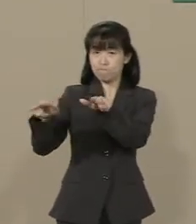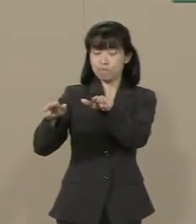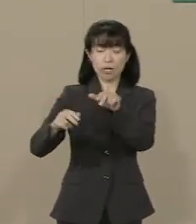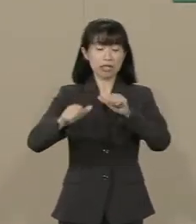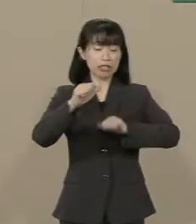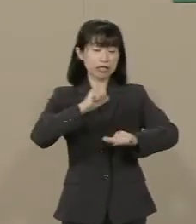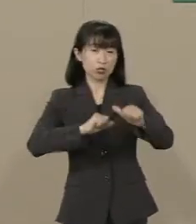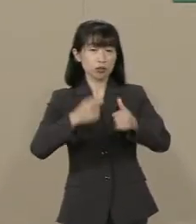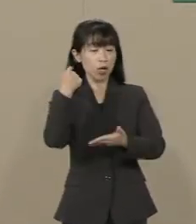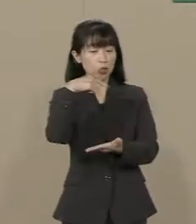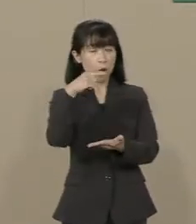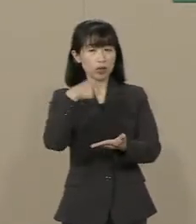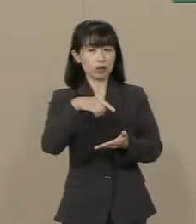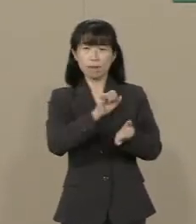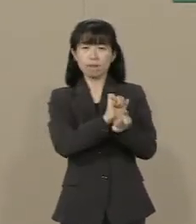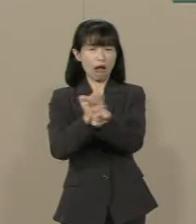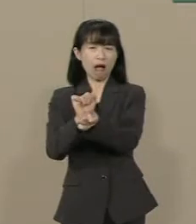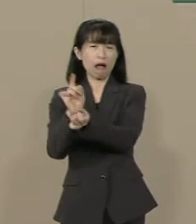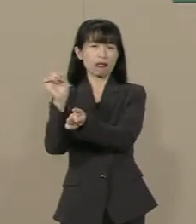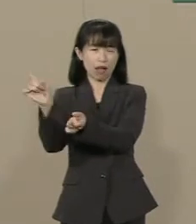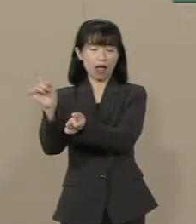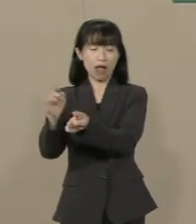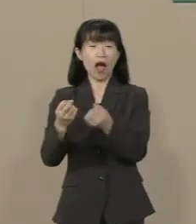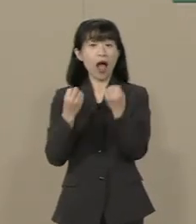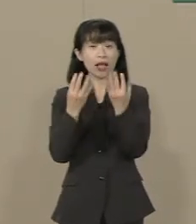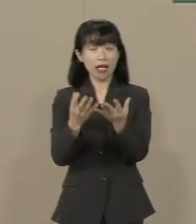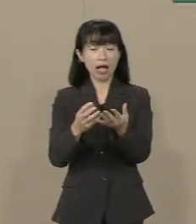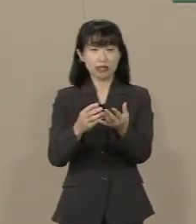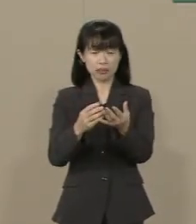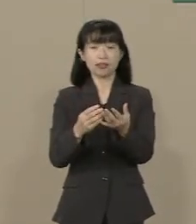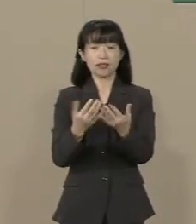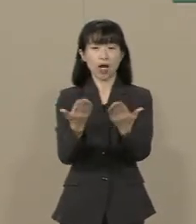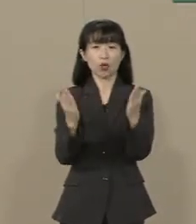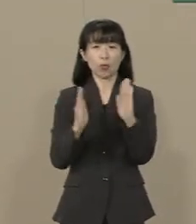新しい学問の挑戦を 妨げているからです